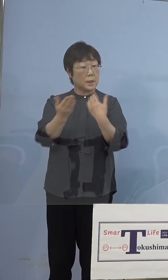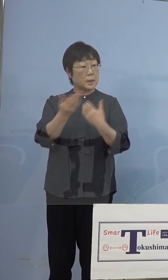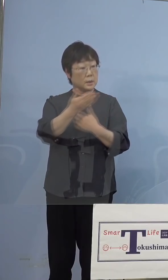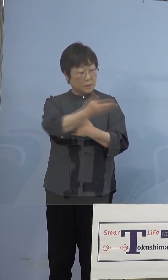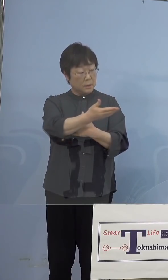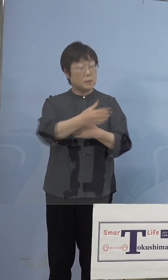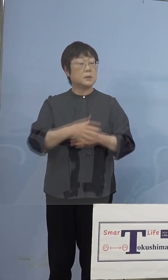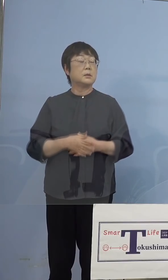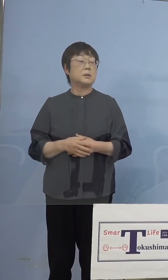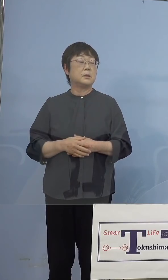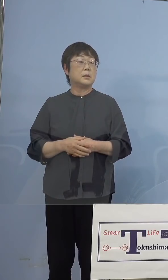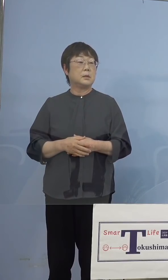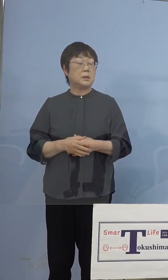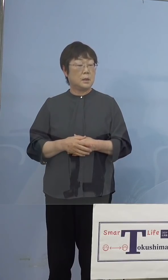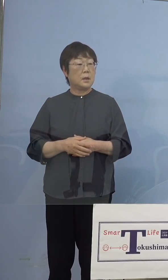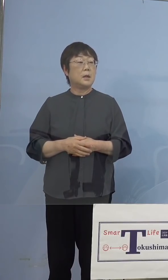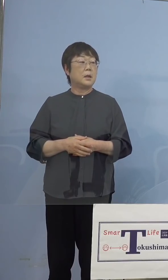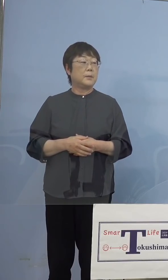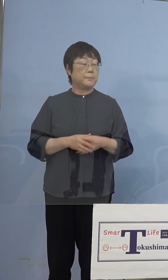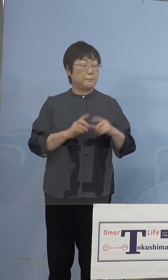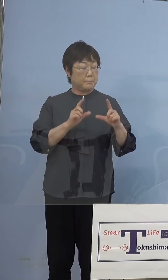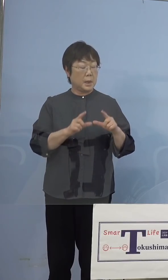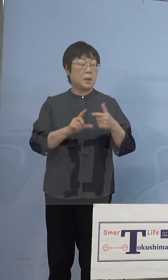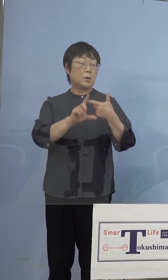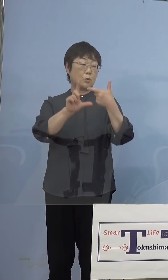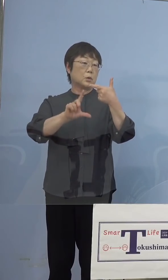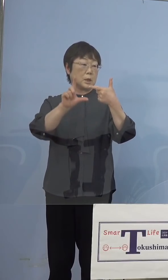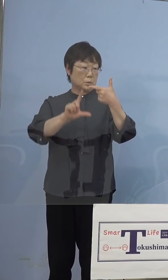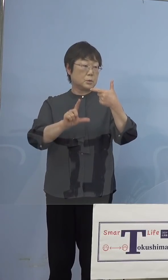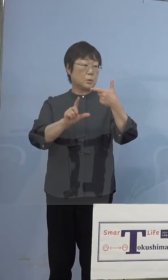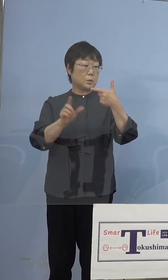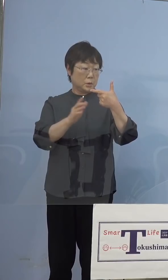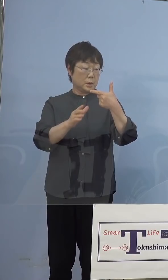（知事） 上旬頭、なるべく早くと思っていますけどね キットが入り次第と